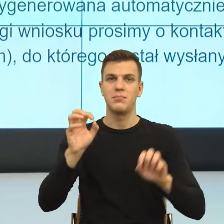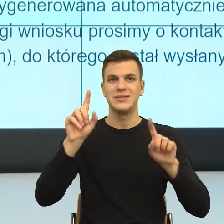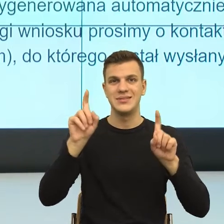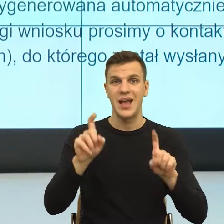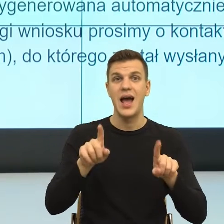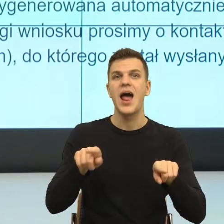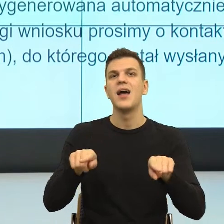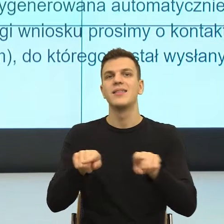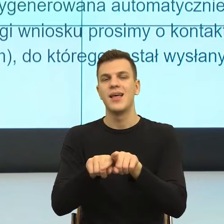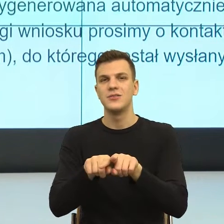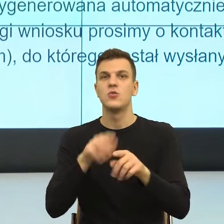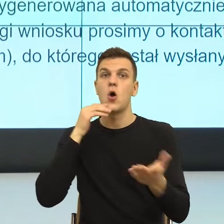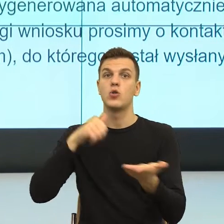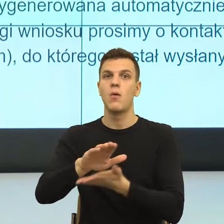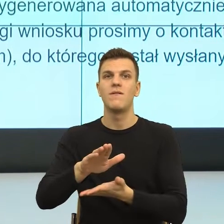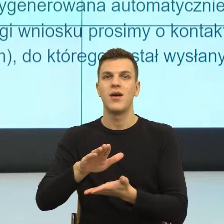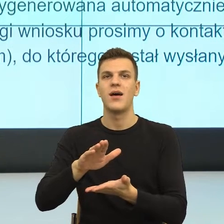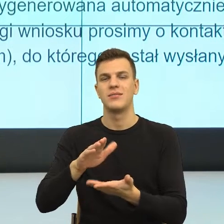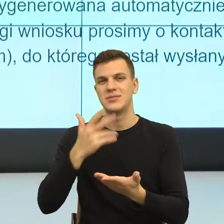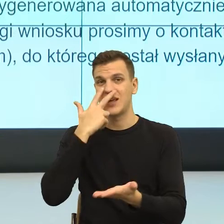świadczenia wymagane jest wydanie decyzji.